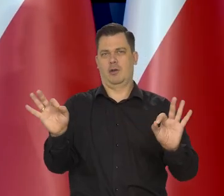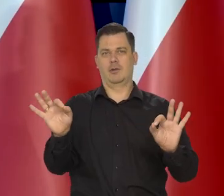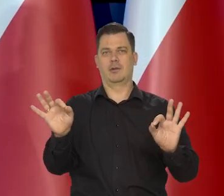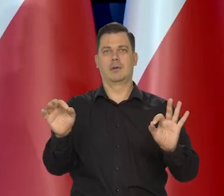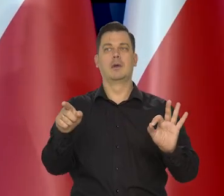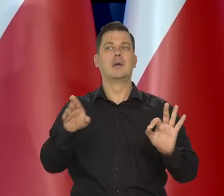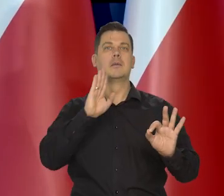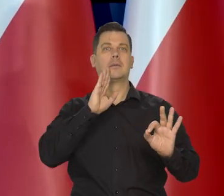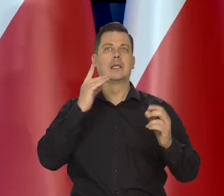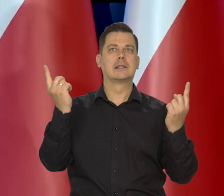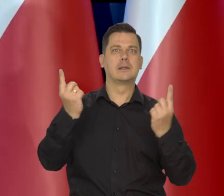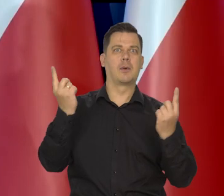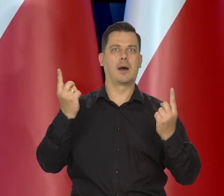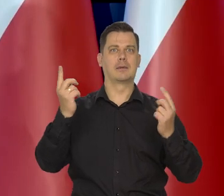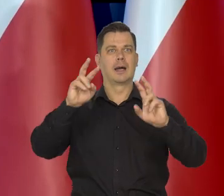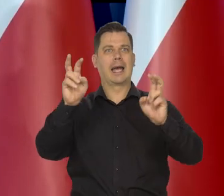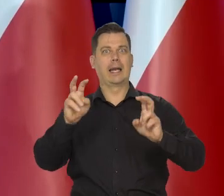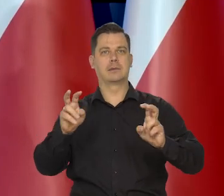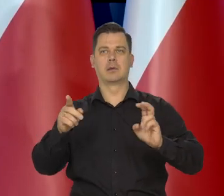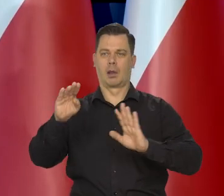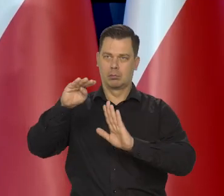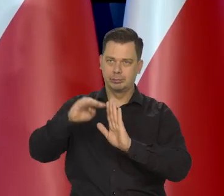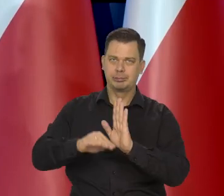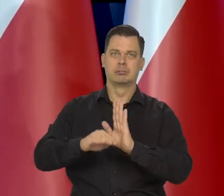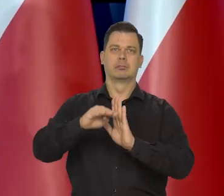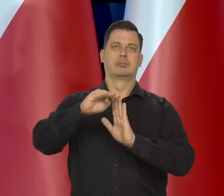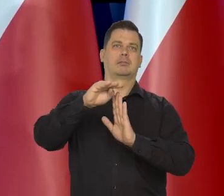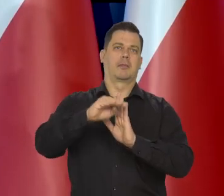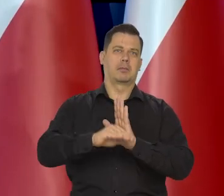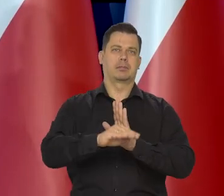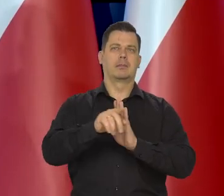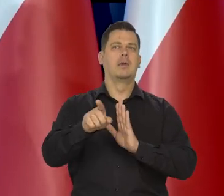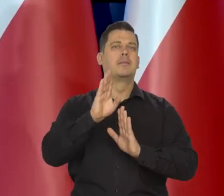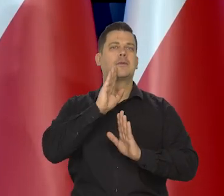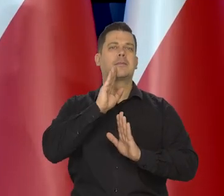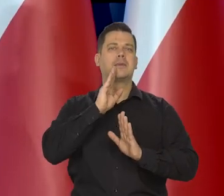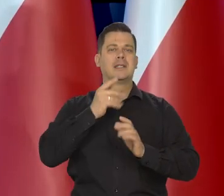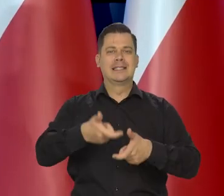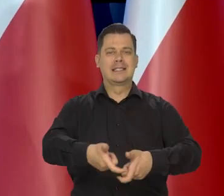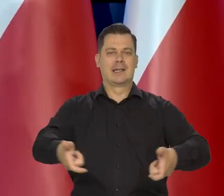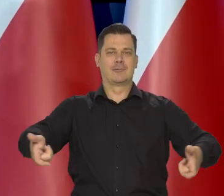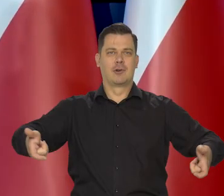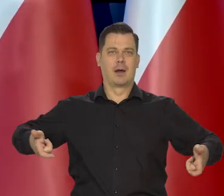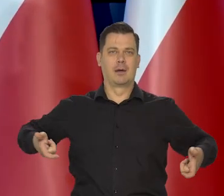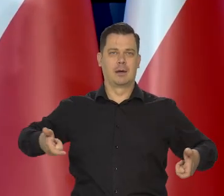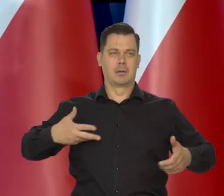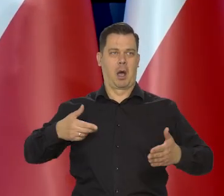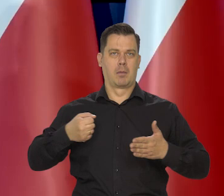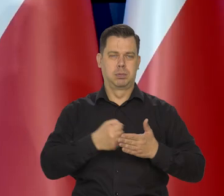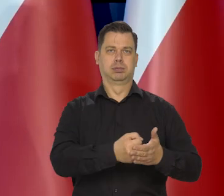Amortyzować te wstrząsy, które koniunktura światowa przynosi. To jest taki nasz zderzak, jakby.